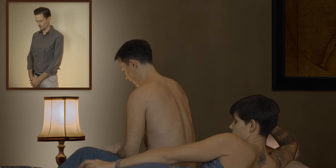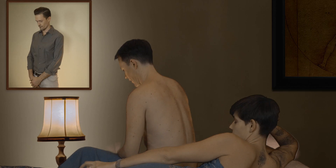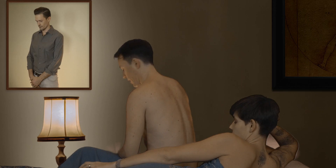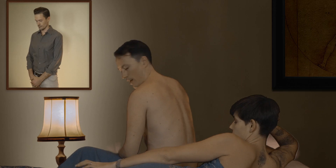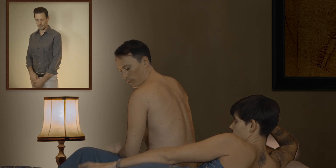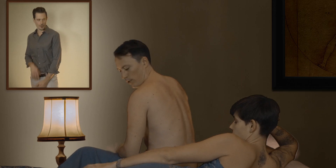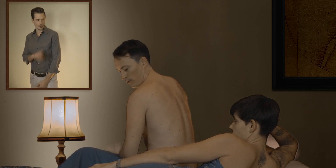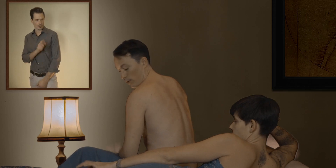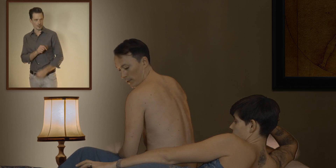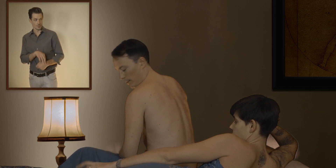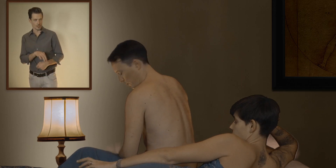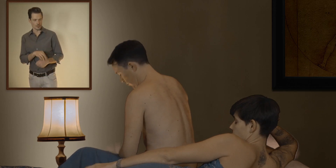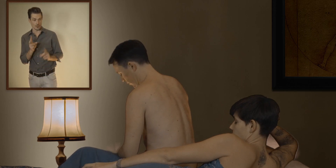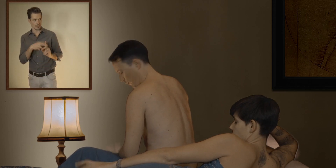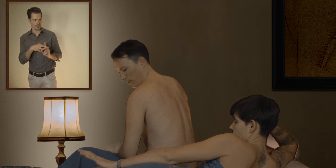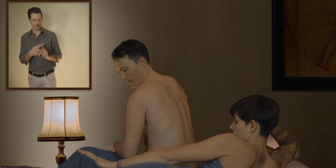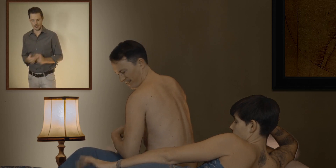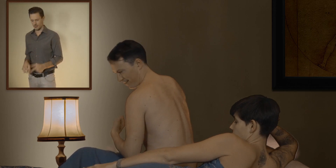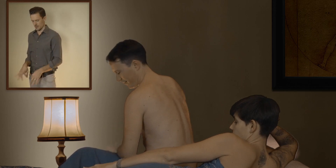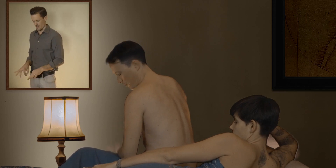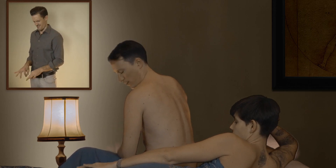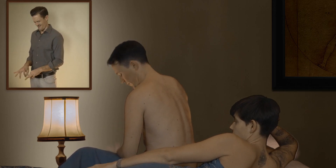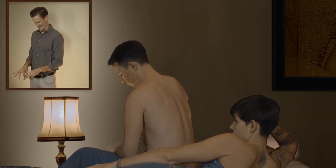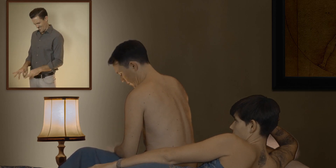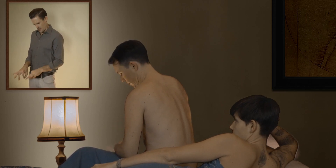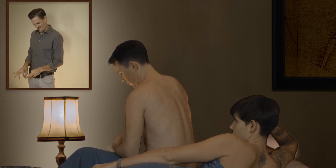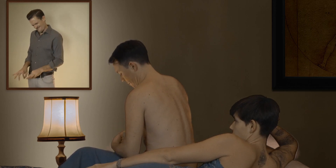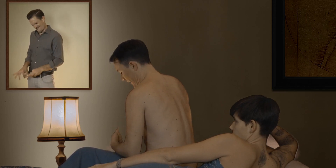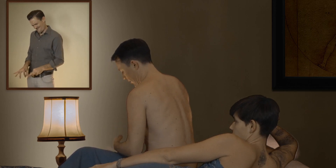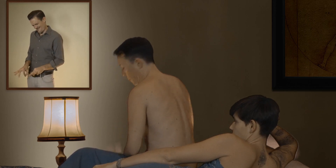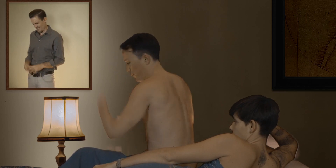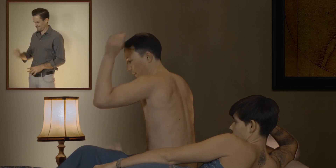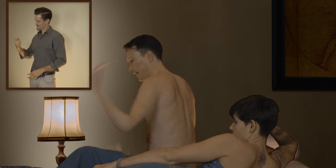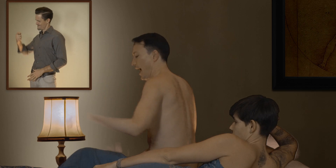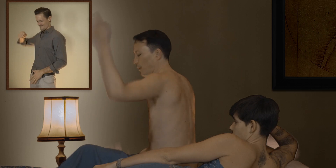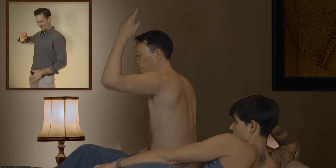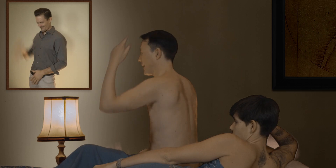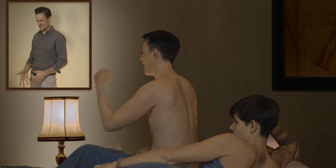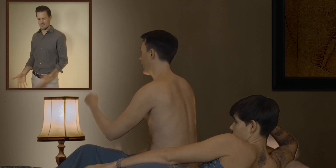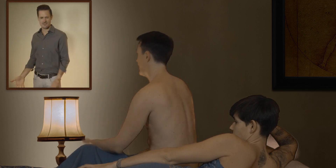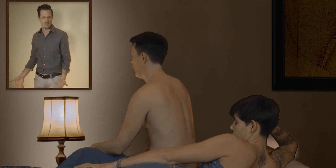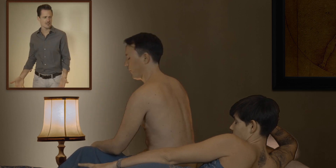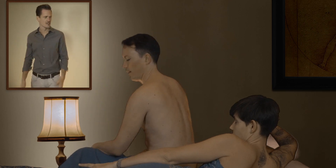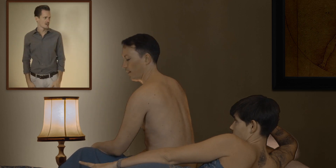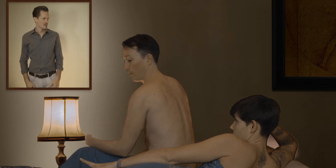alors juste une petite minute... juste le temps de... juste le temps de mettre ce putain de préservatif !